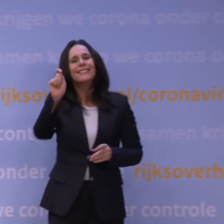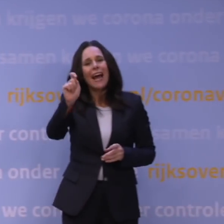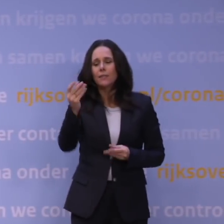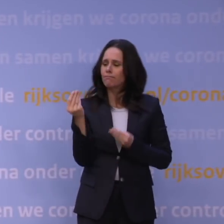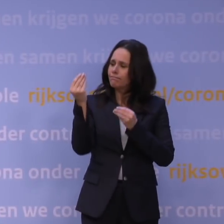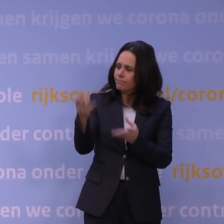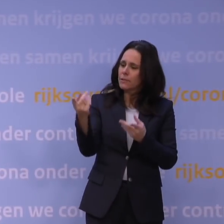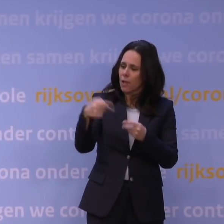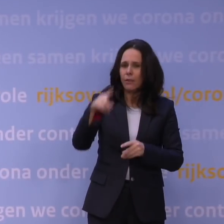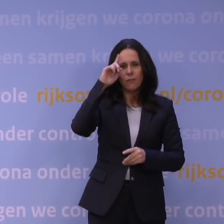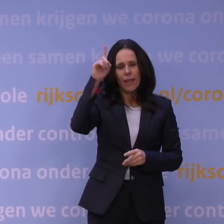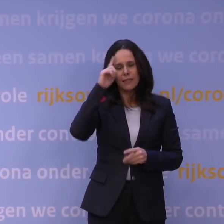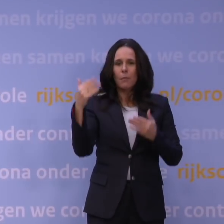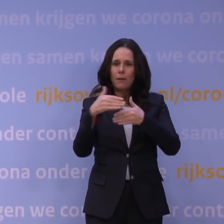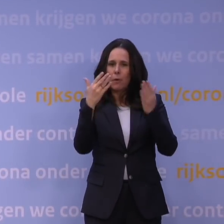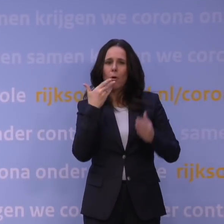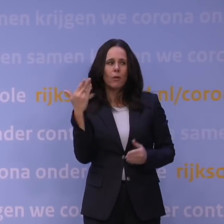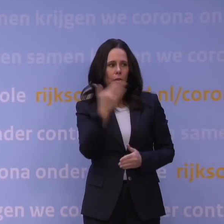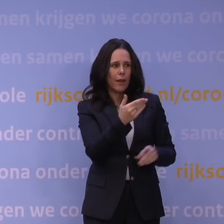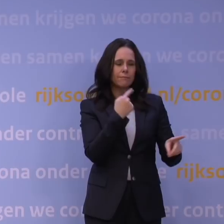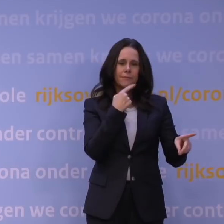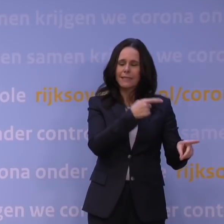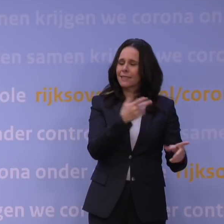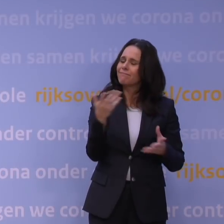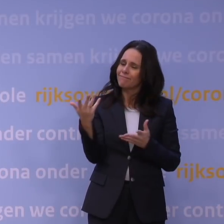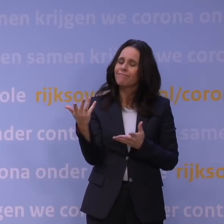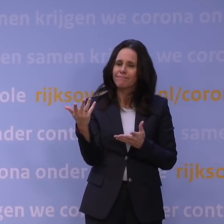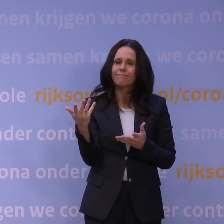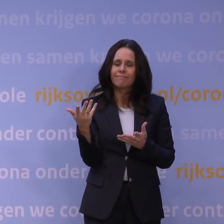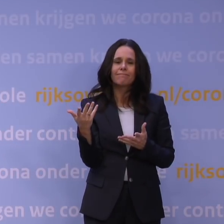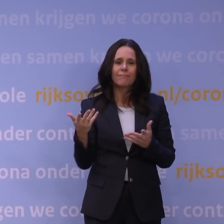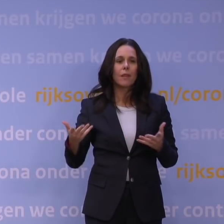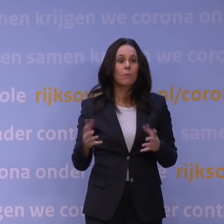Ik heb vanmorgen ook Jaap van Dissel gevraagd, hij heeft mij verzekerd, hij zei: Joh, desnoods komen wij 's nachts bij elkaar,